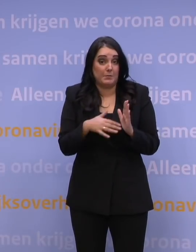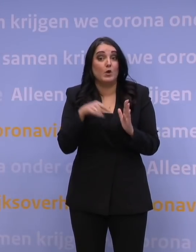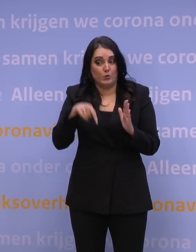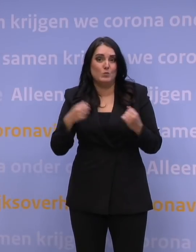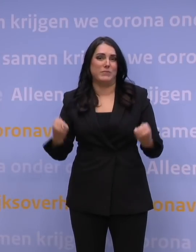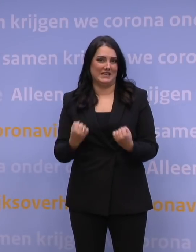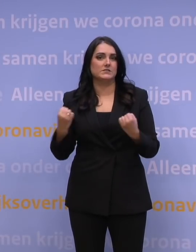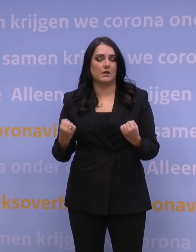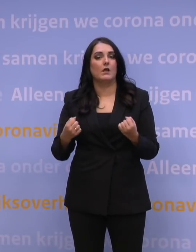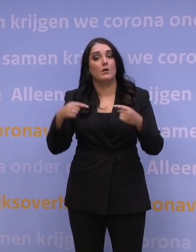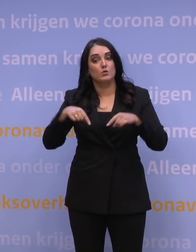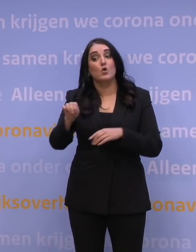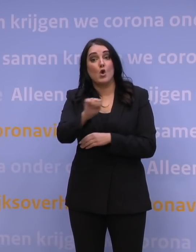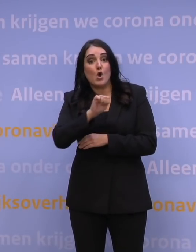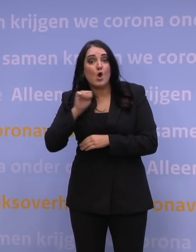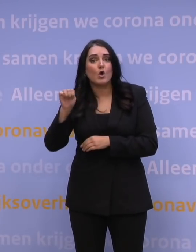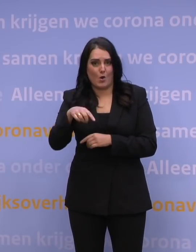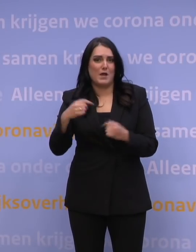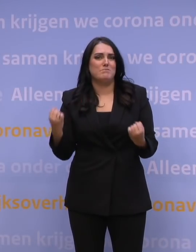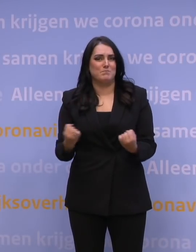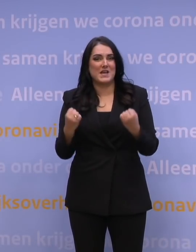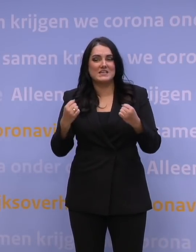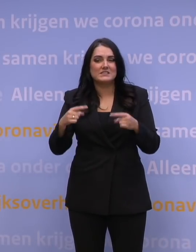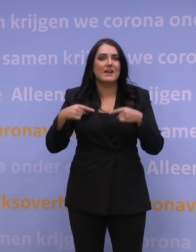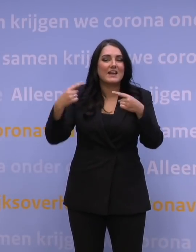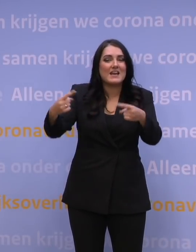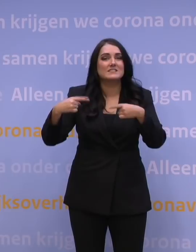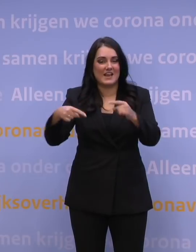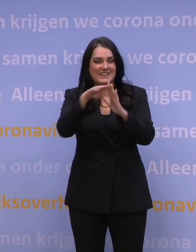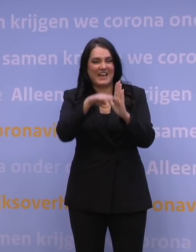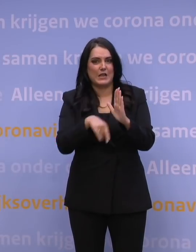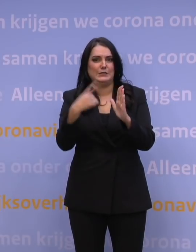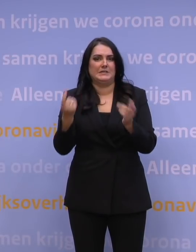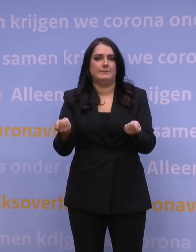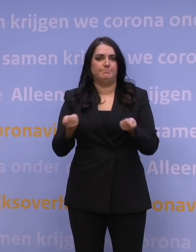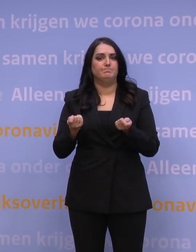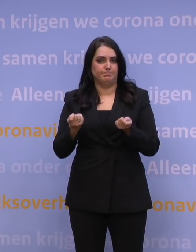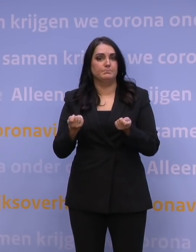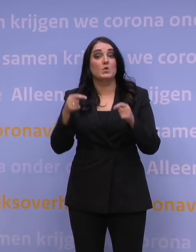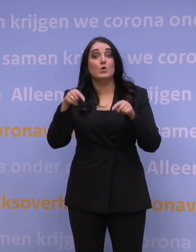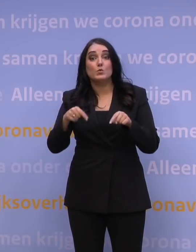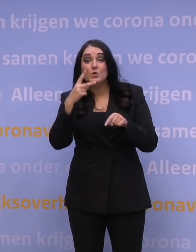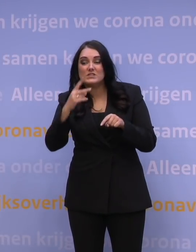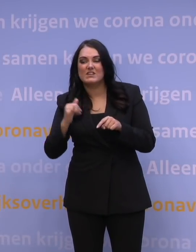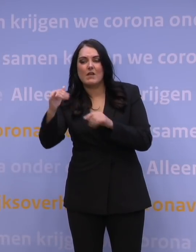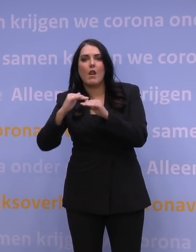We zijn in Europa bezig om die reisregels verder aan te scherpen. Wat we nu zien, is dat te veel landen daar een eigen pad kiezen